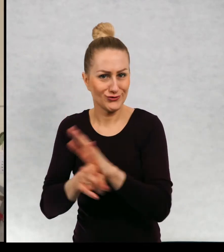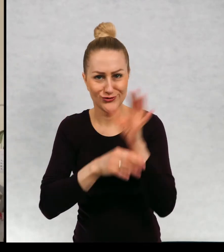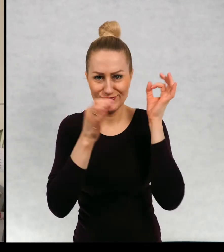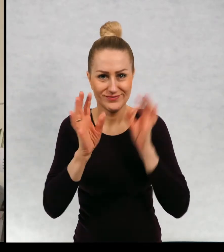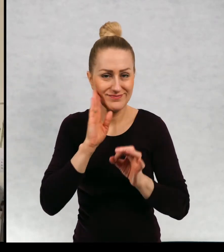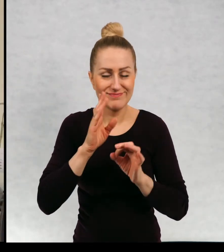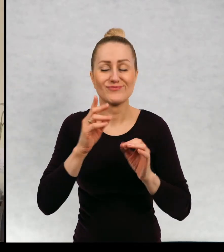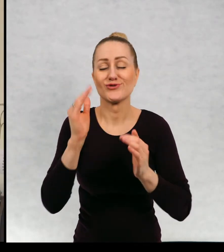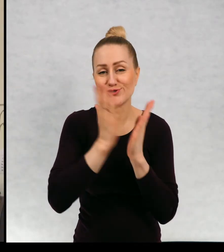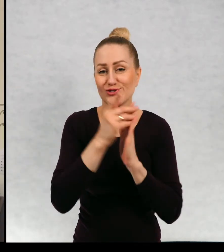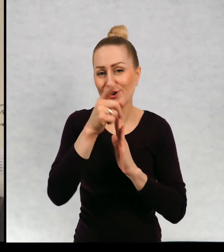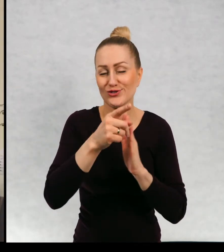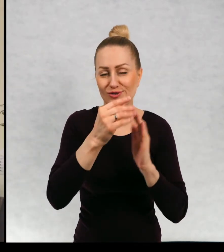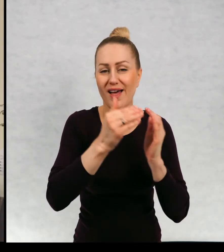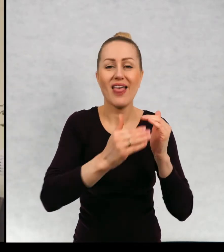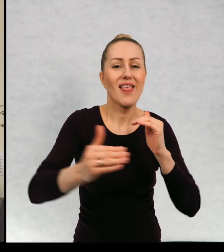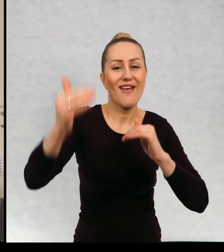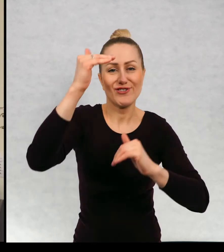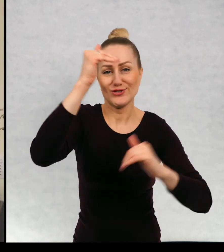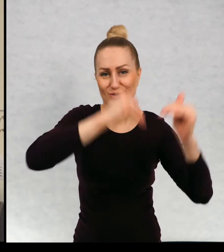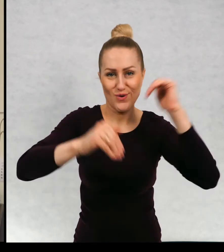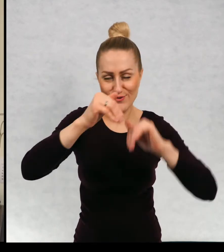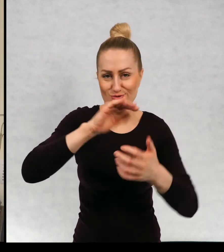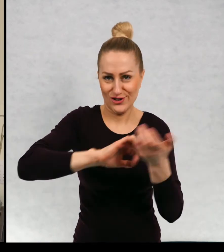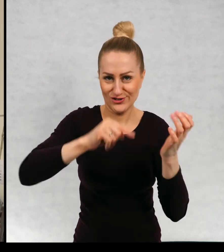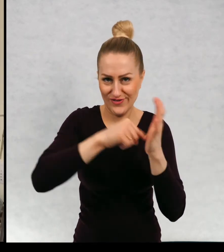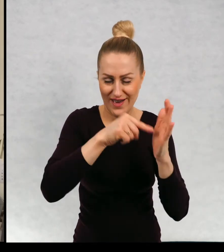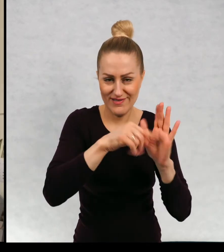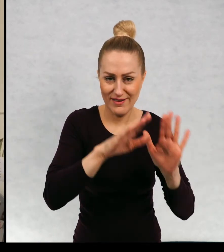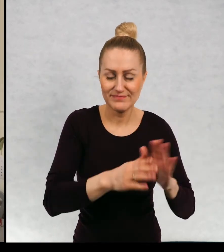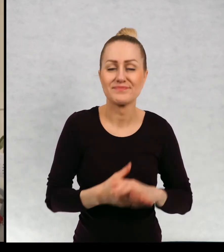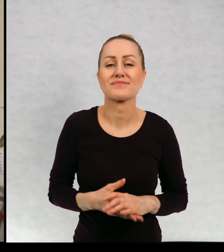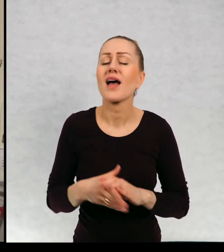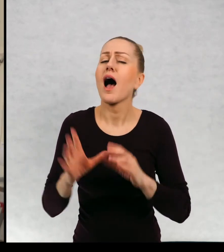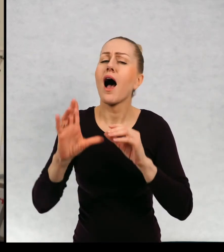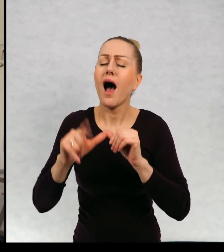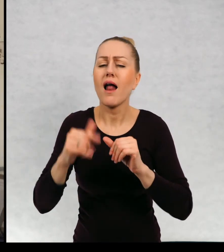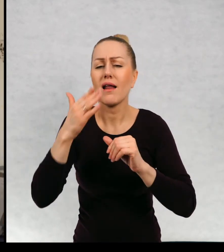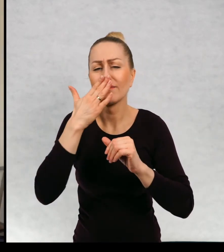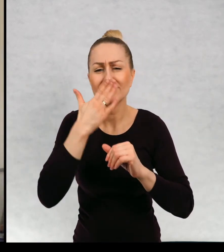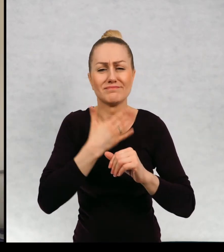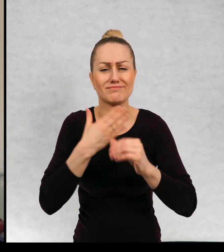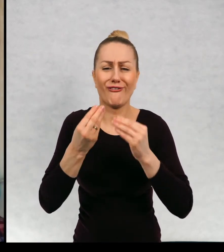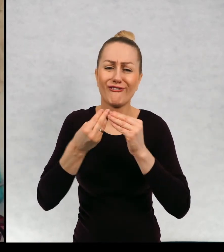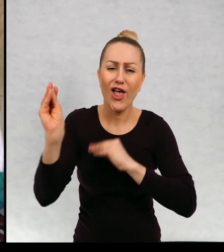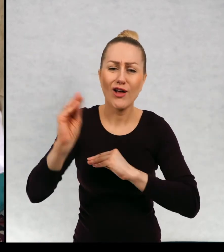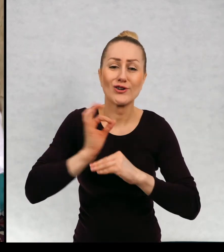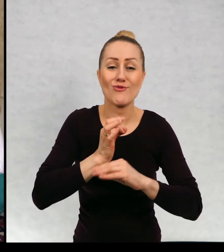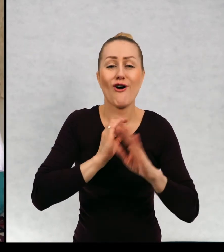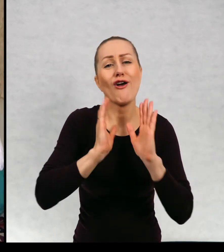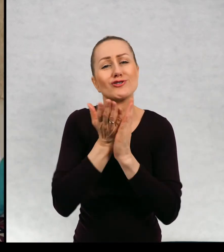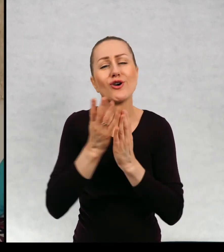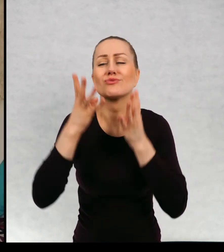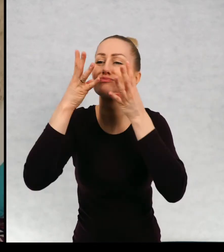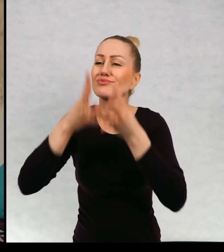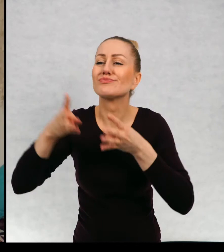"Najwyższa góra świata". Ale oczywiście większość moich książek chyba większość jest wesoła.